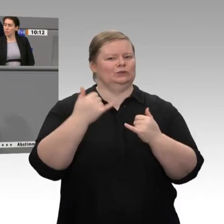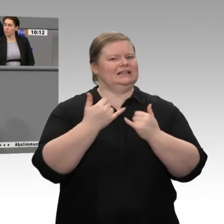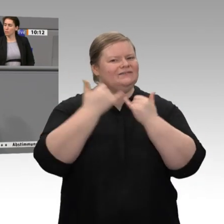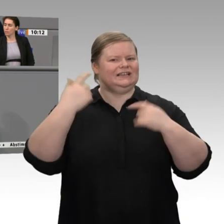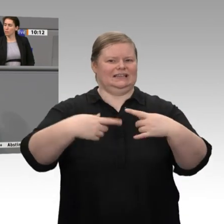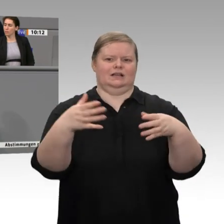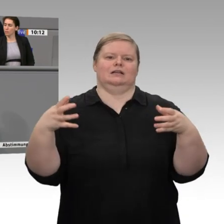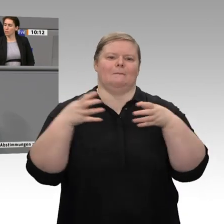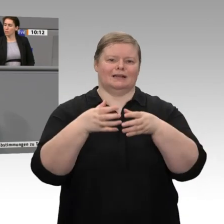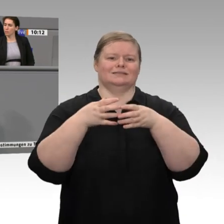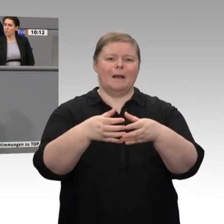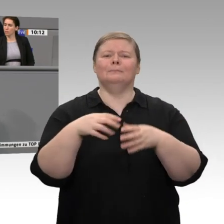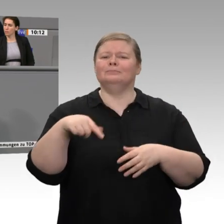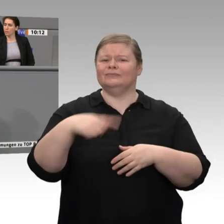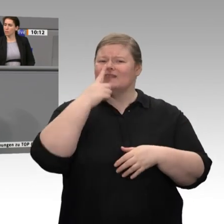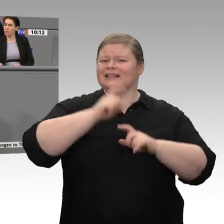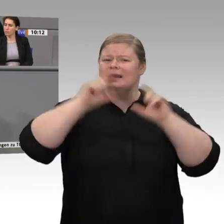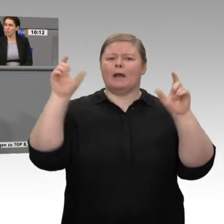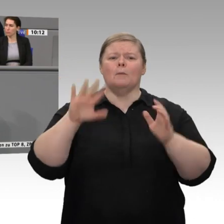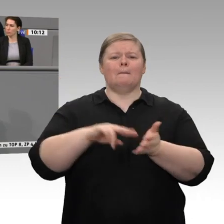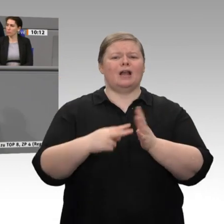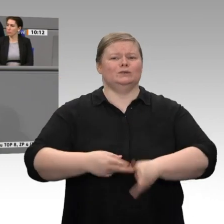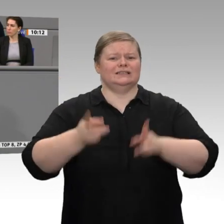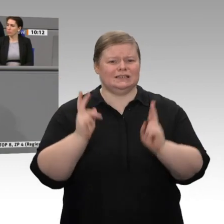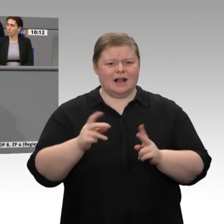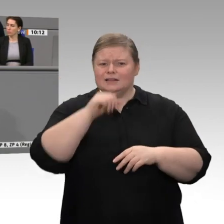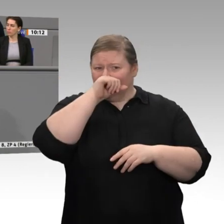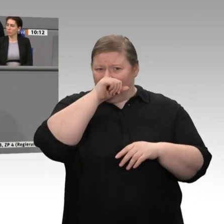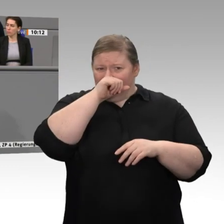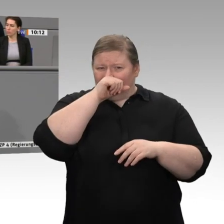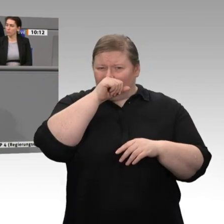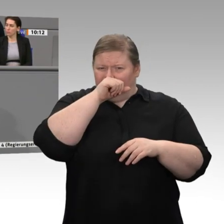werden müssen, um zu modernisieren - getroffen werden, wenn wir nicht entschlossen einen Rahmen setzen?